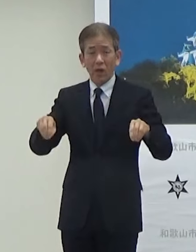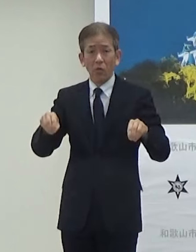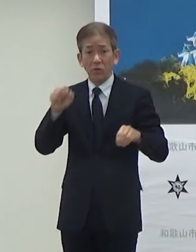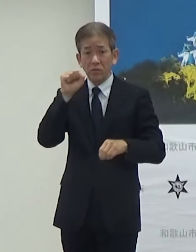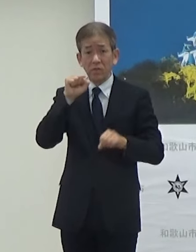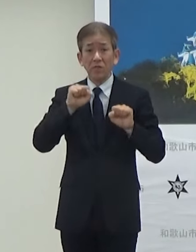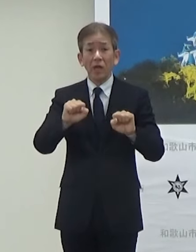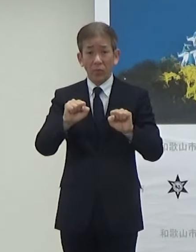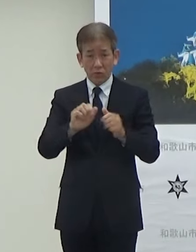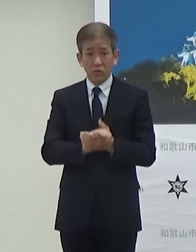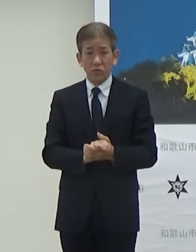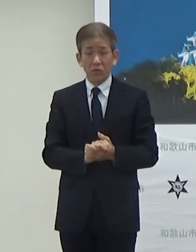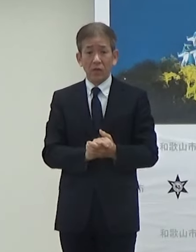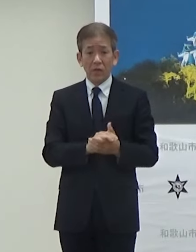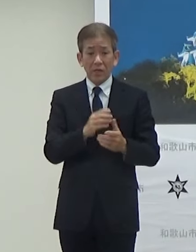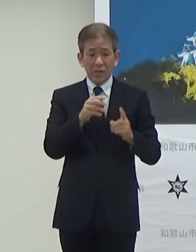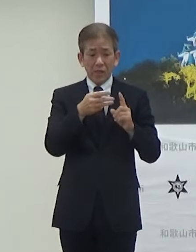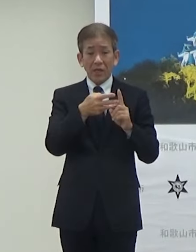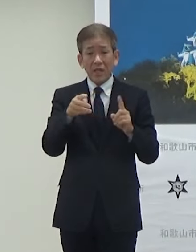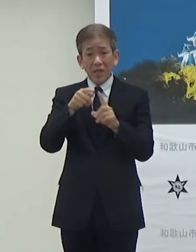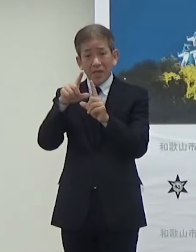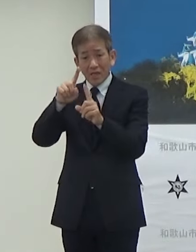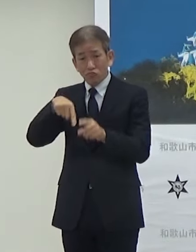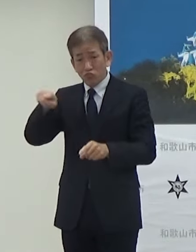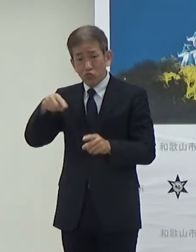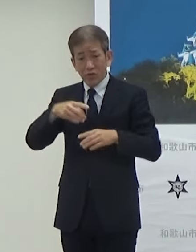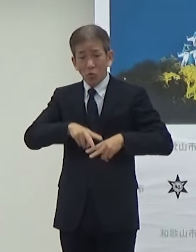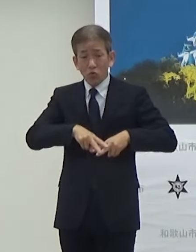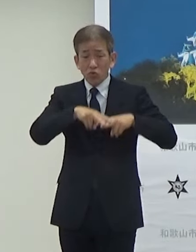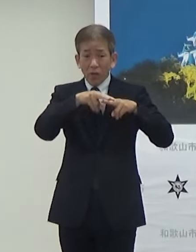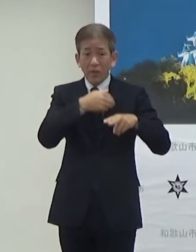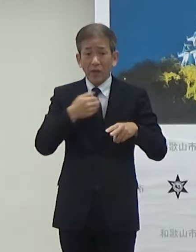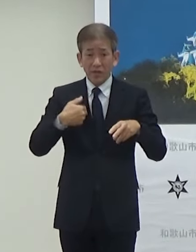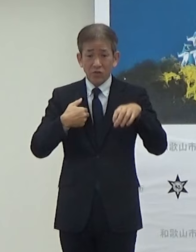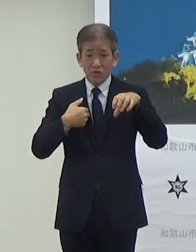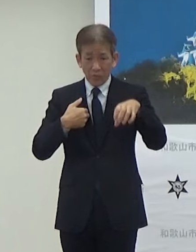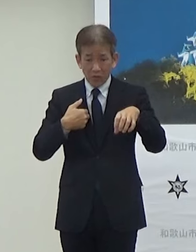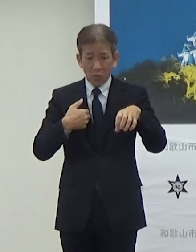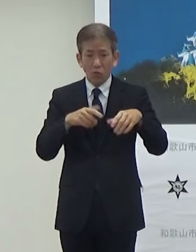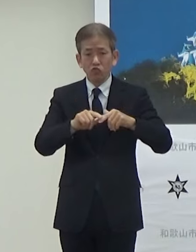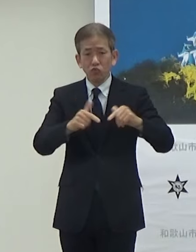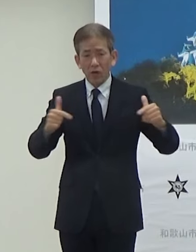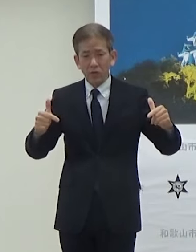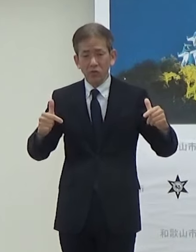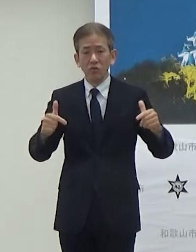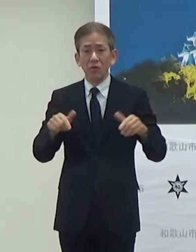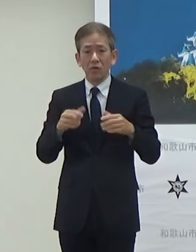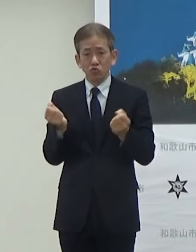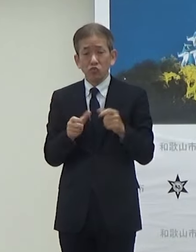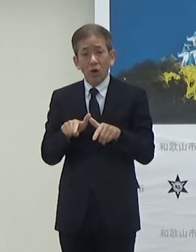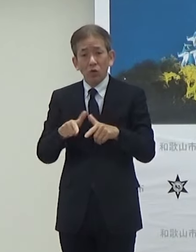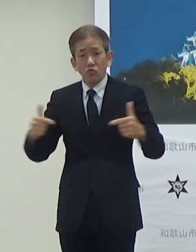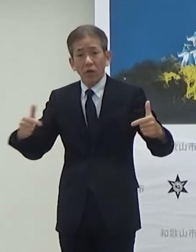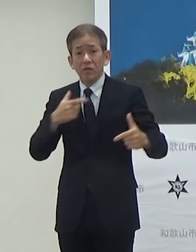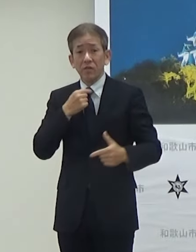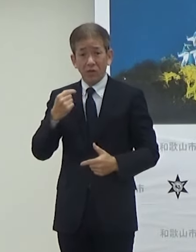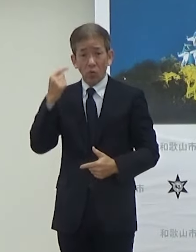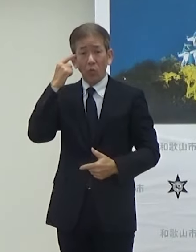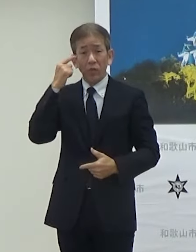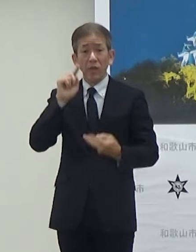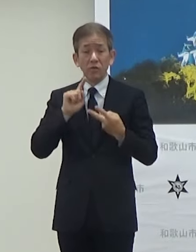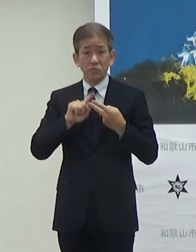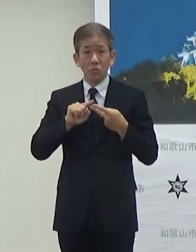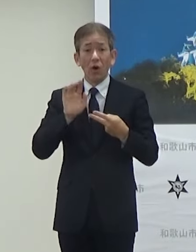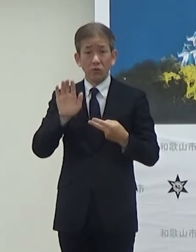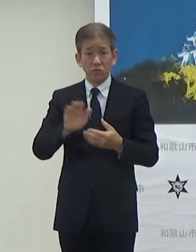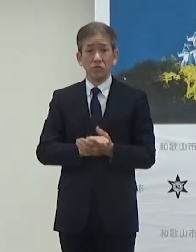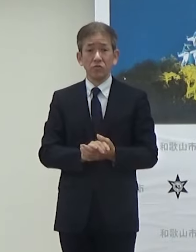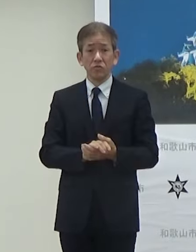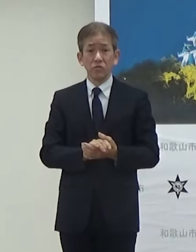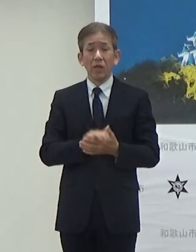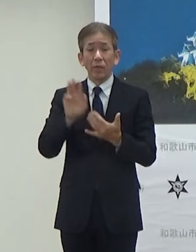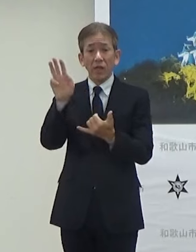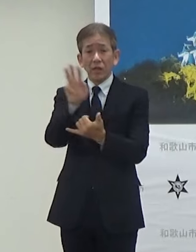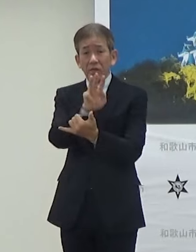1つはEV充電する場所を増やしてEV車を普及させたいもう1つは非常に災害の